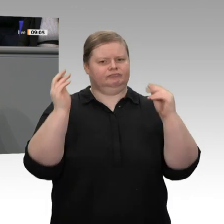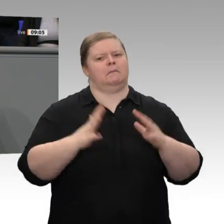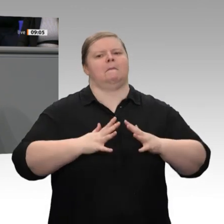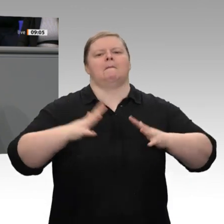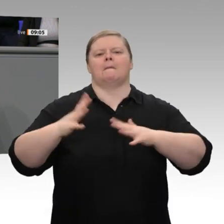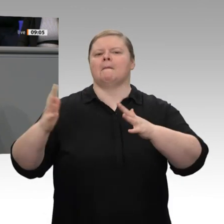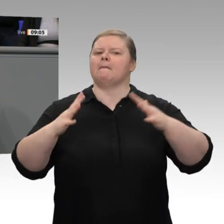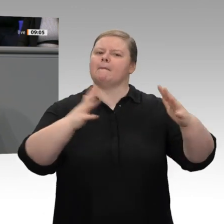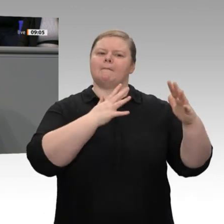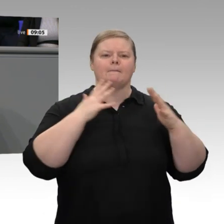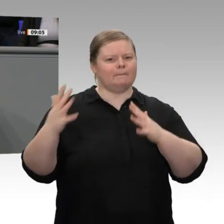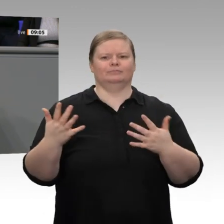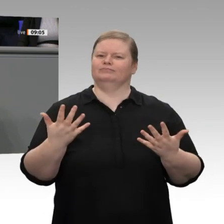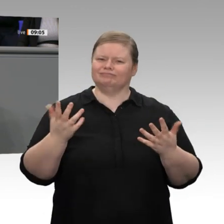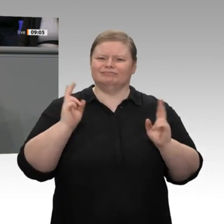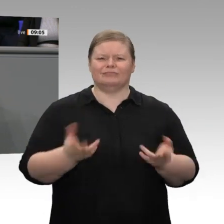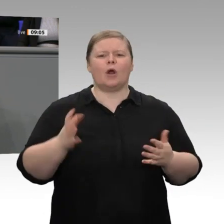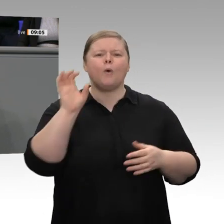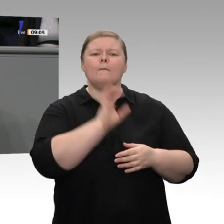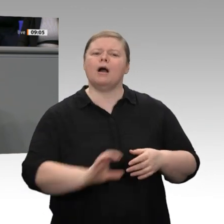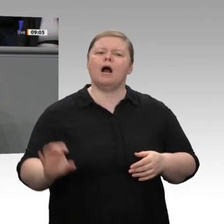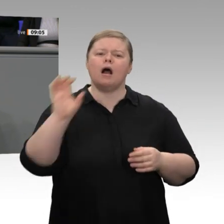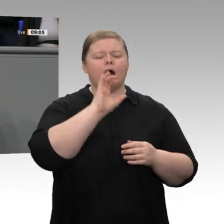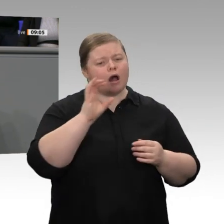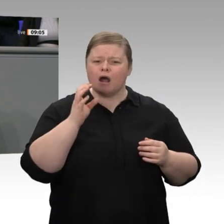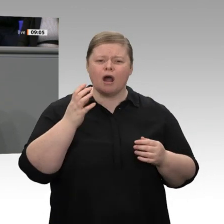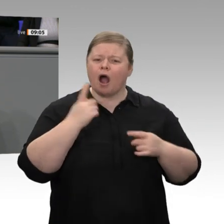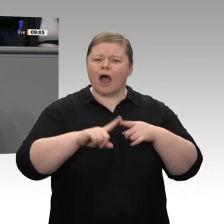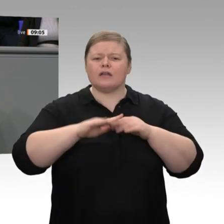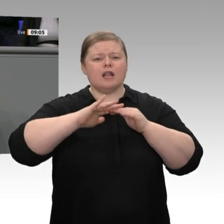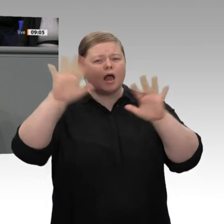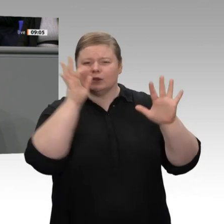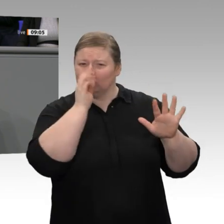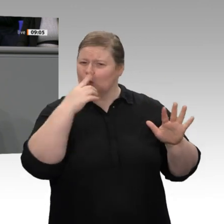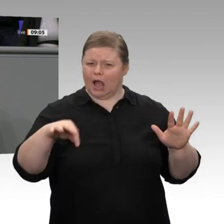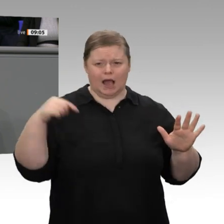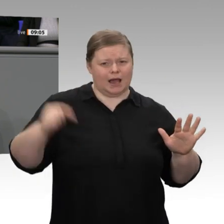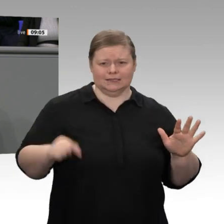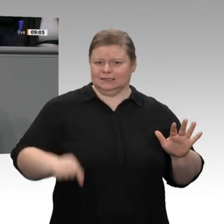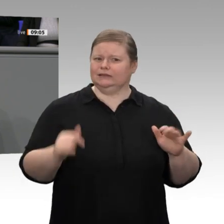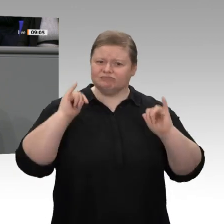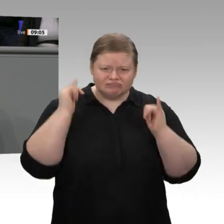zurückblicken. Dass dieser Erfolg möglich war und ist, verdanken wir den hart arbeitenden